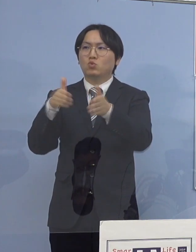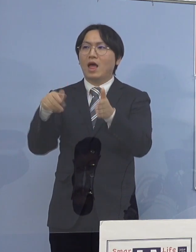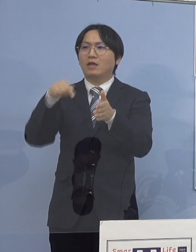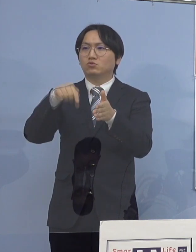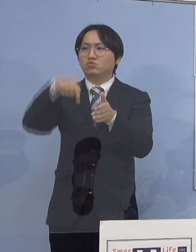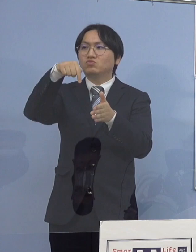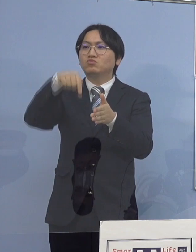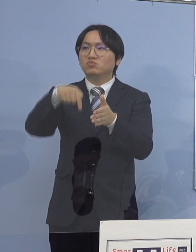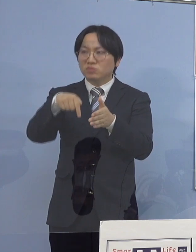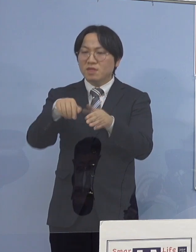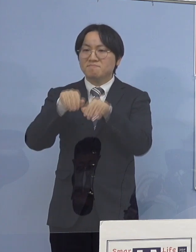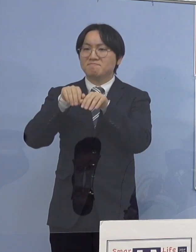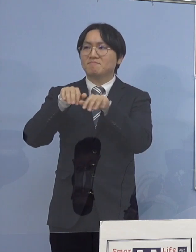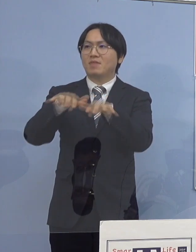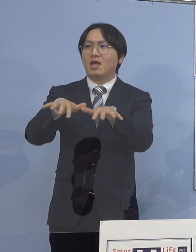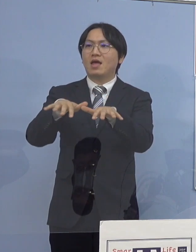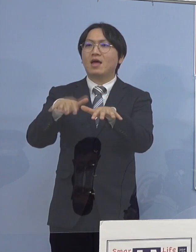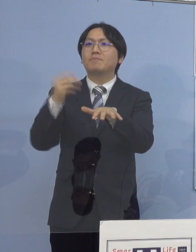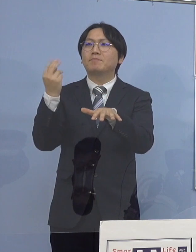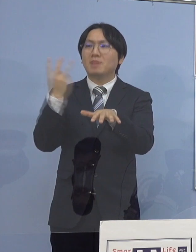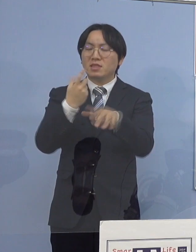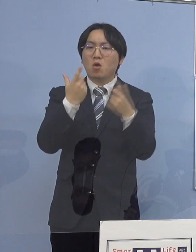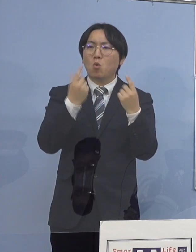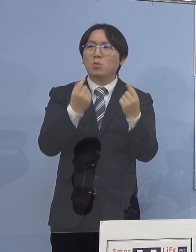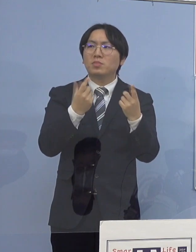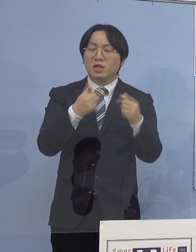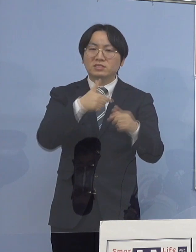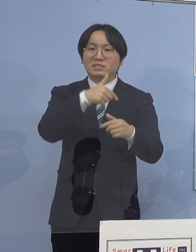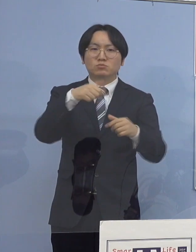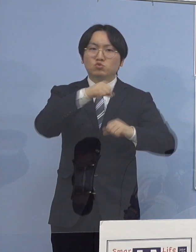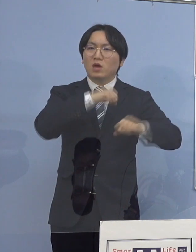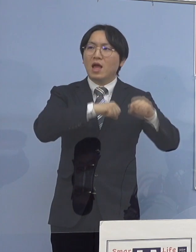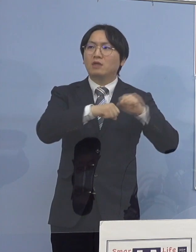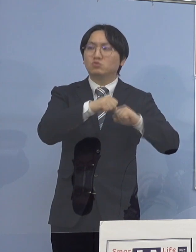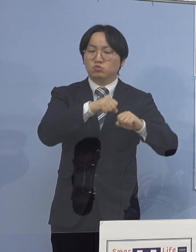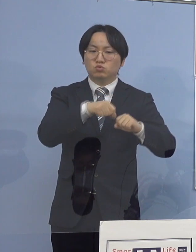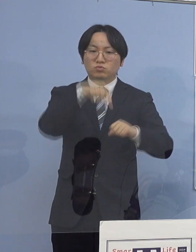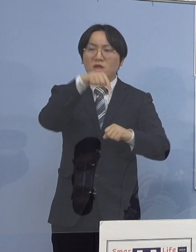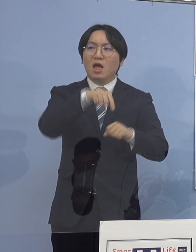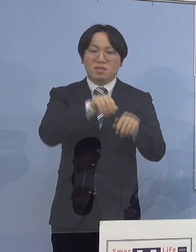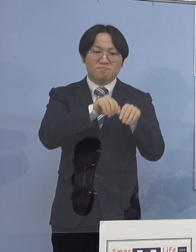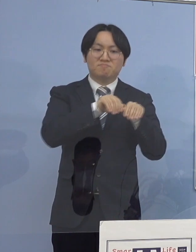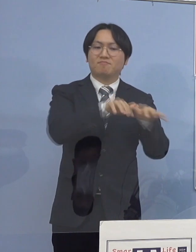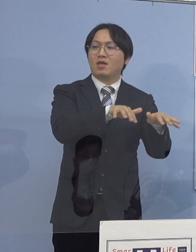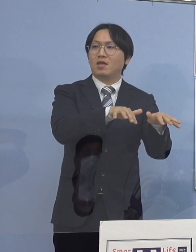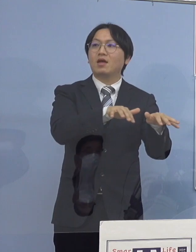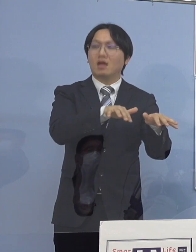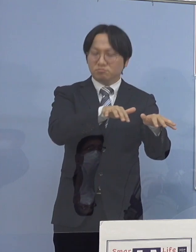そして、あと同じ部活と これが軒並みということで、ここから派生している